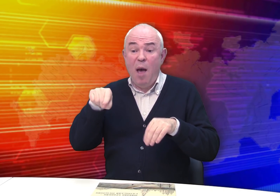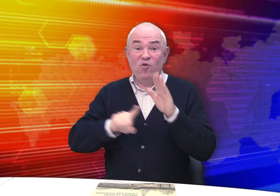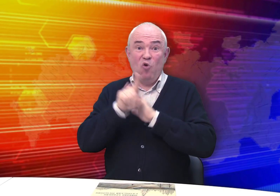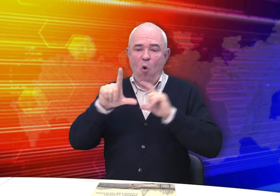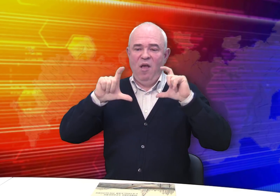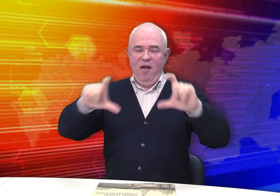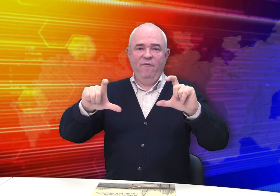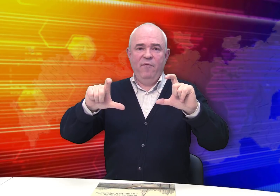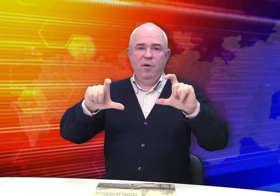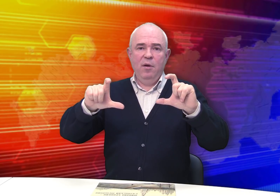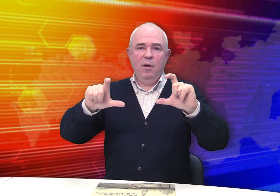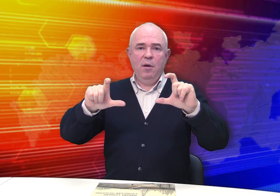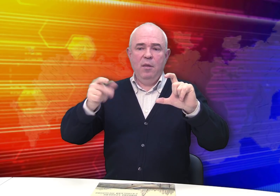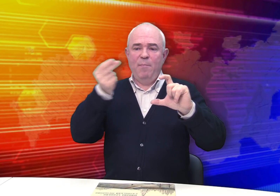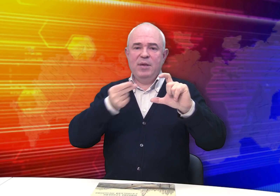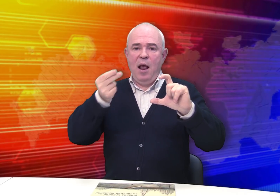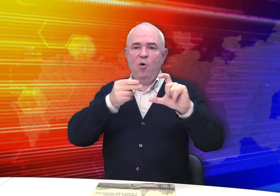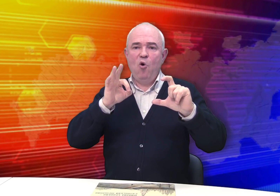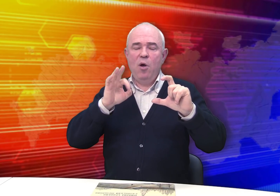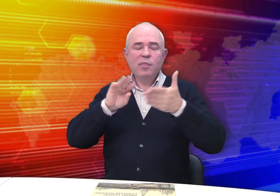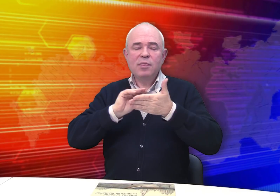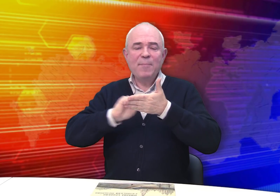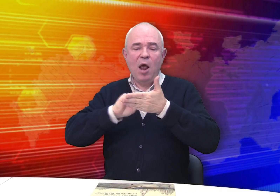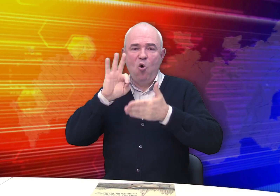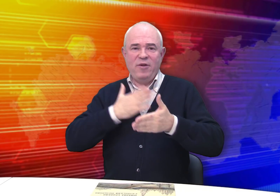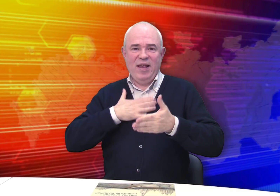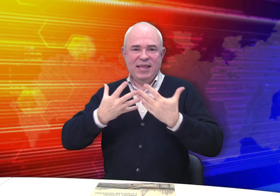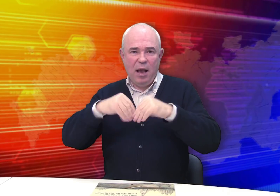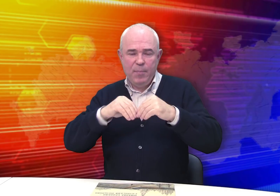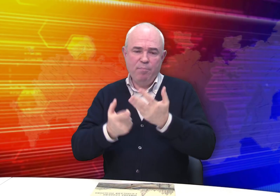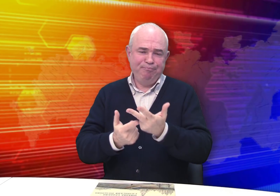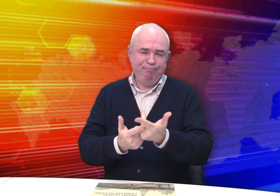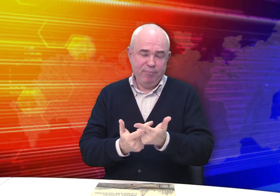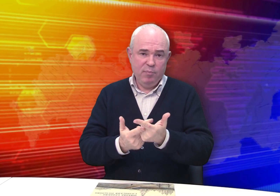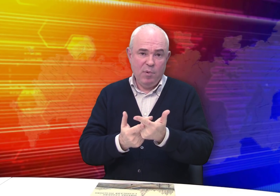В начале он пишет о своей семье.